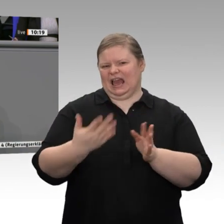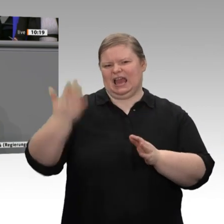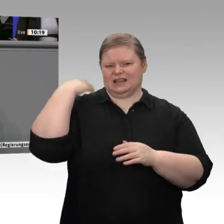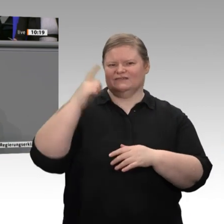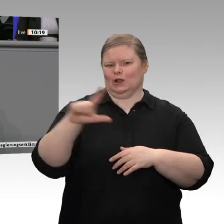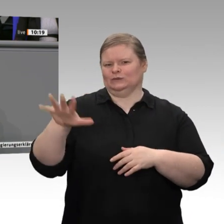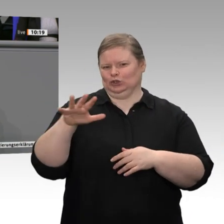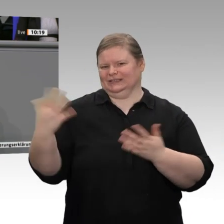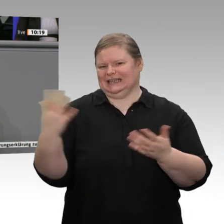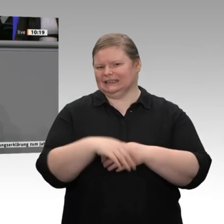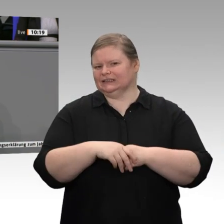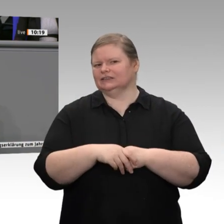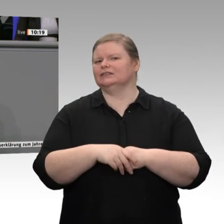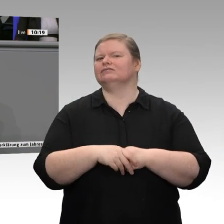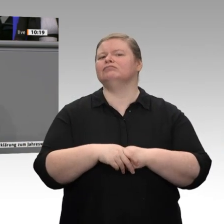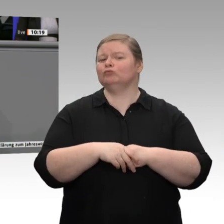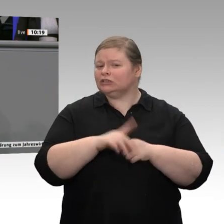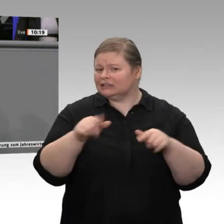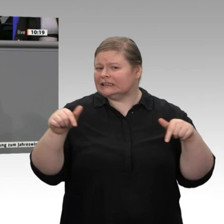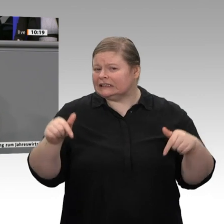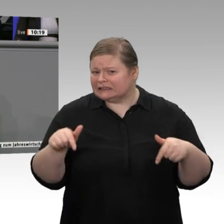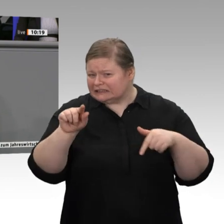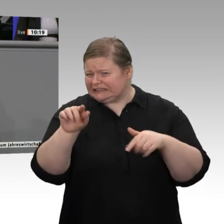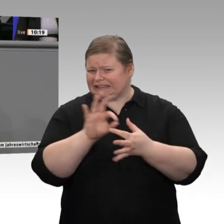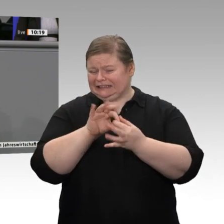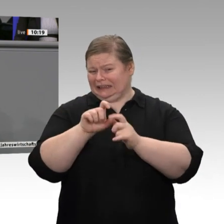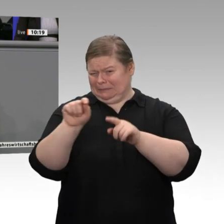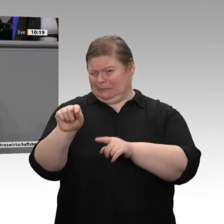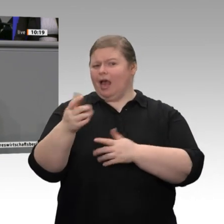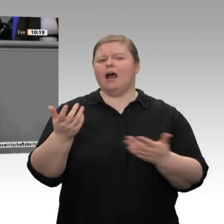den europäischen Partnern mehr Luft zum Atmen lassen ...“ Wir konkurrieren doch